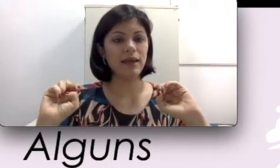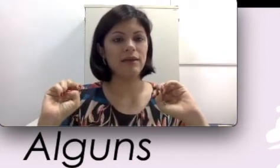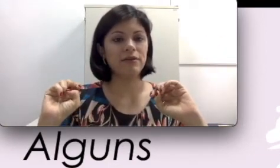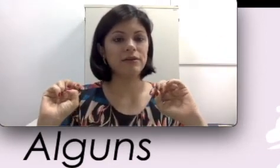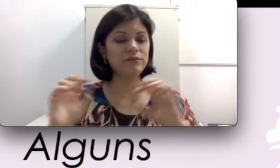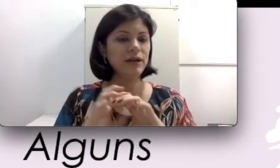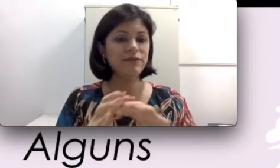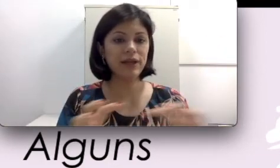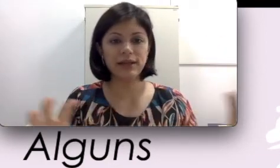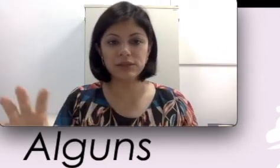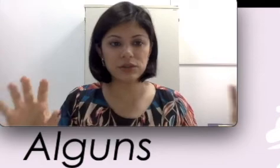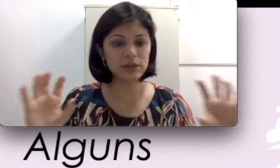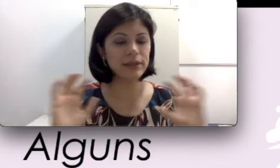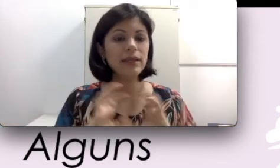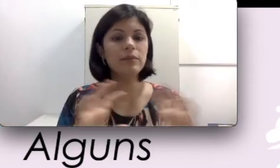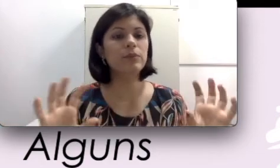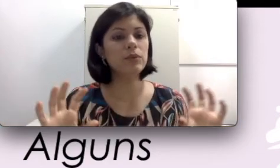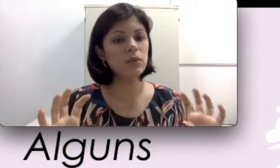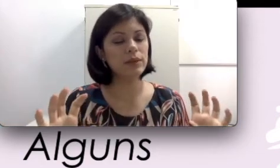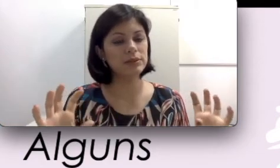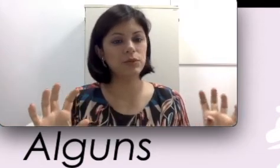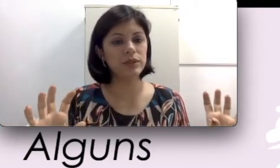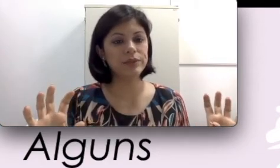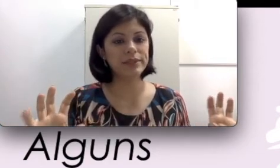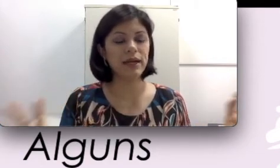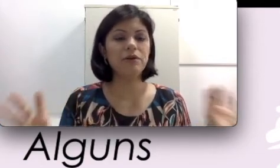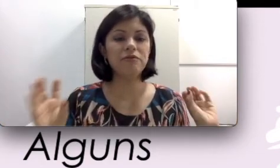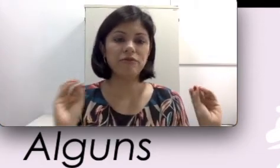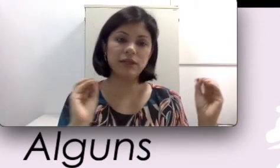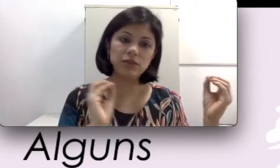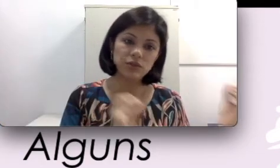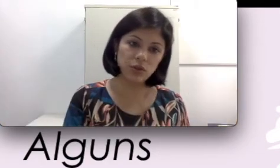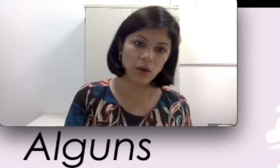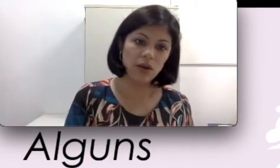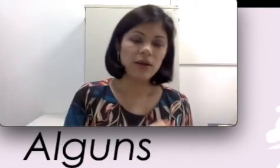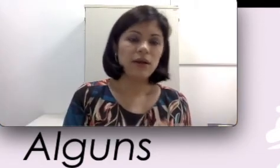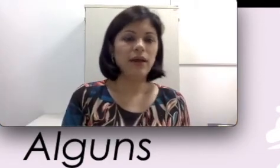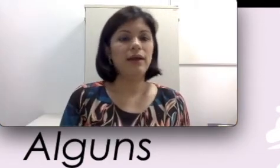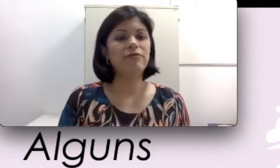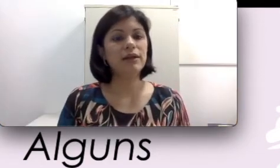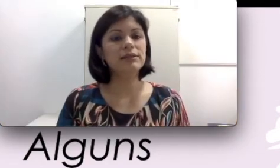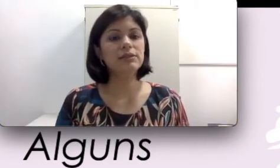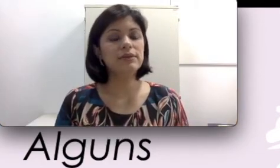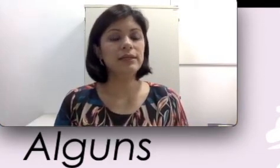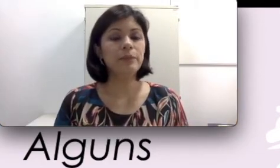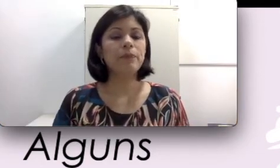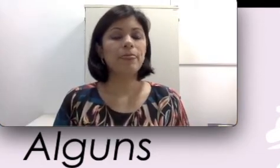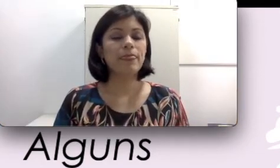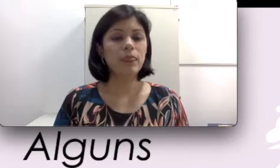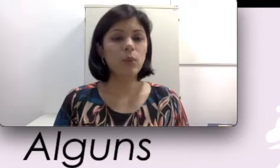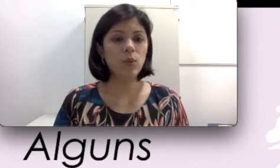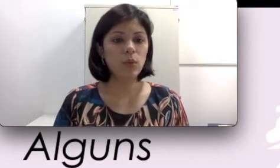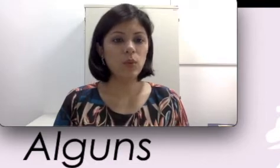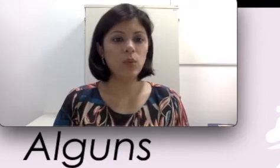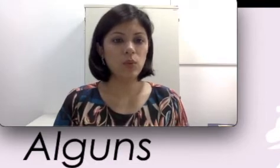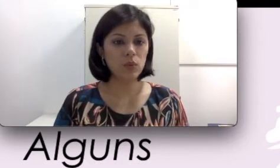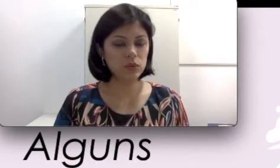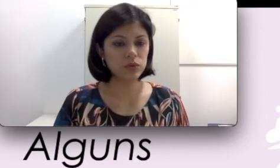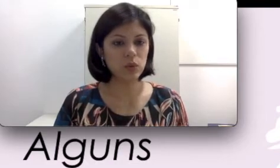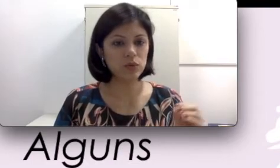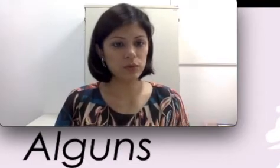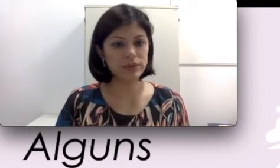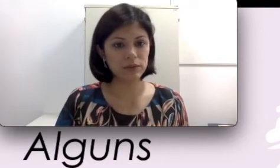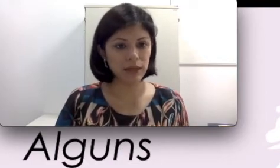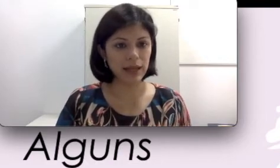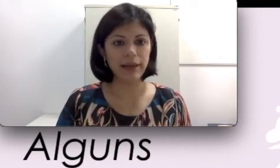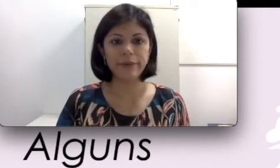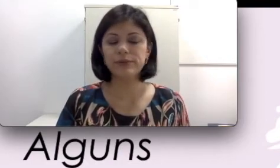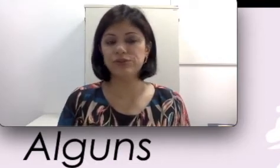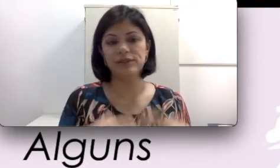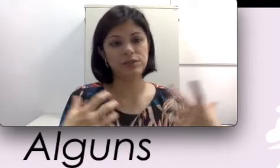e vai ficar só focalizando no som do meu celular., ou se você estivesse assistindo